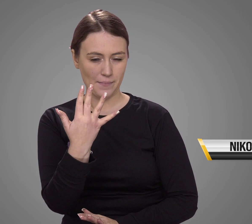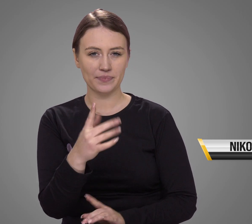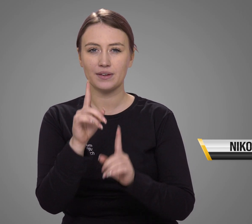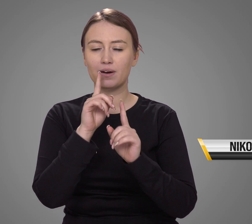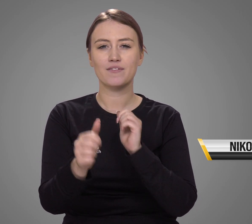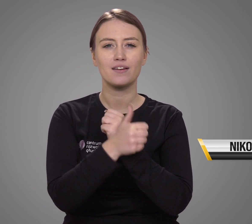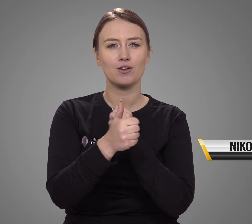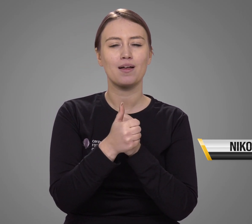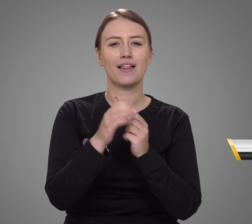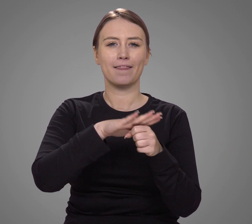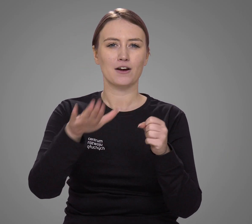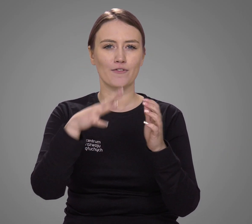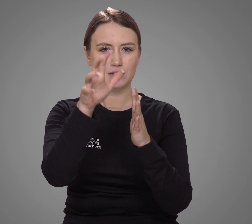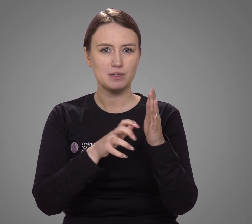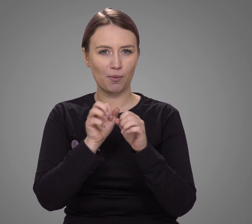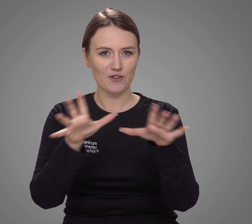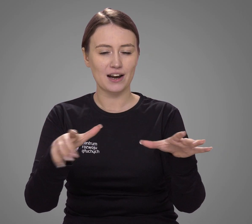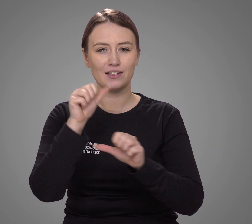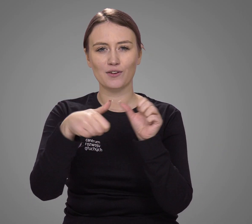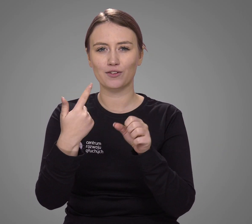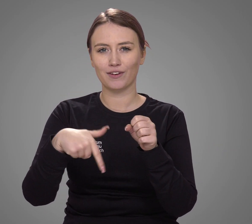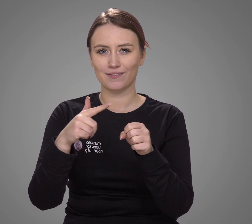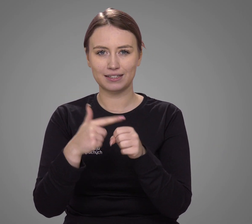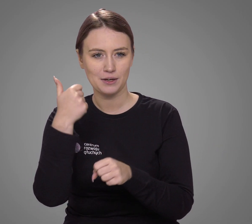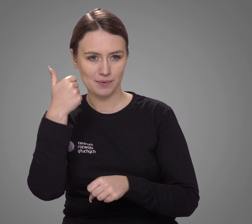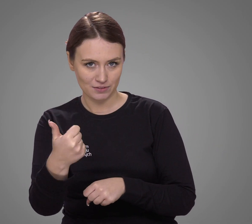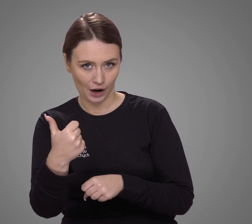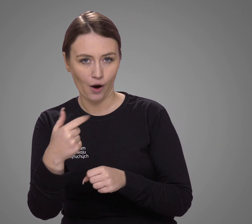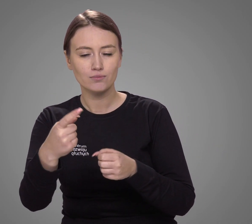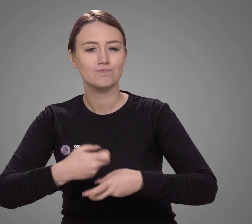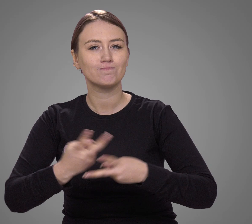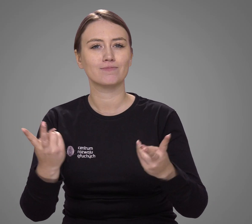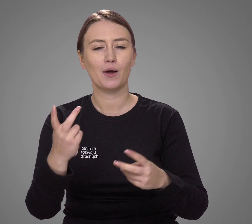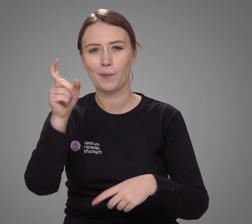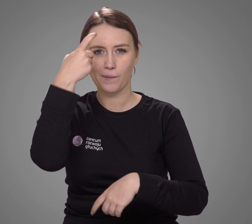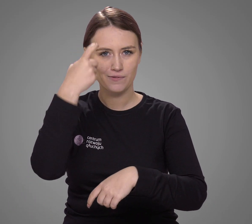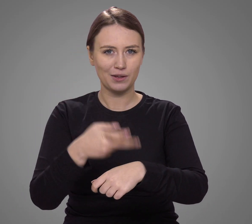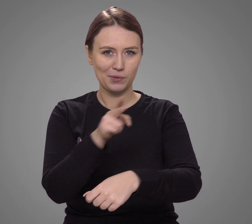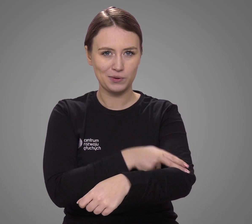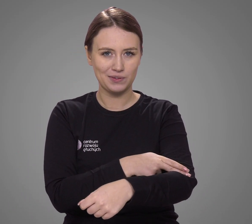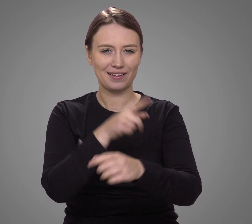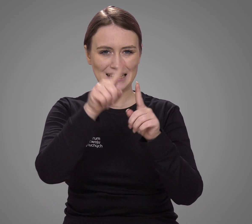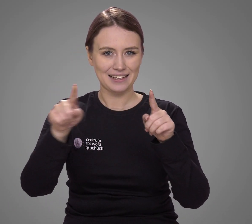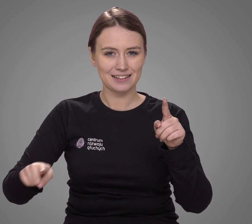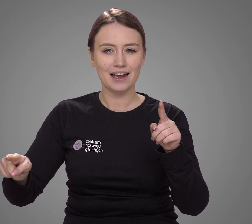Zgodnie z danymi z Narodowego Spisu Powszechnego z 2021 roku, opublikowanymi przez Główny Urząd Statystyczny